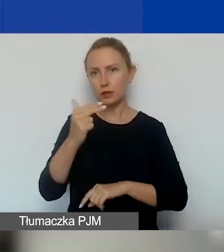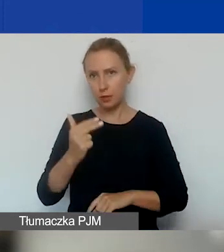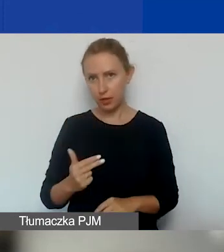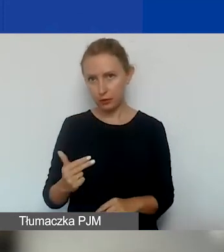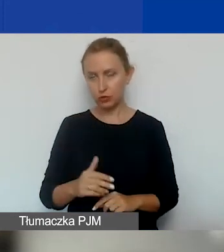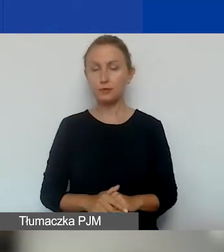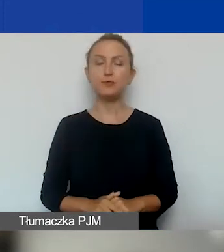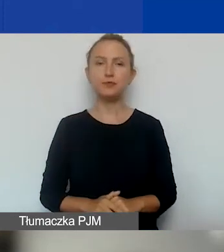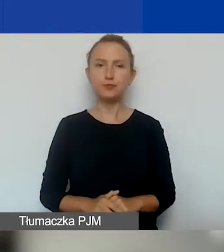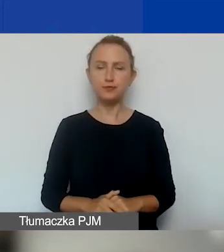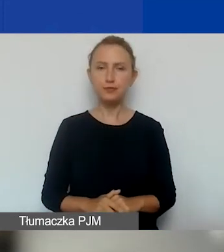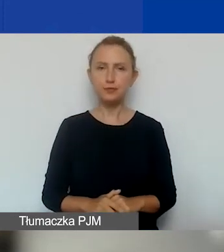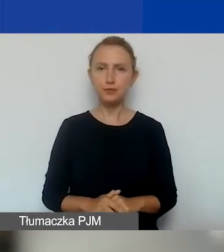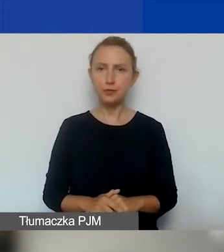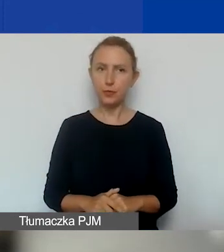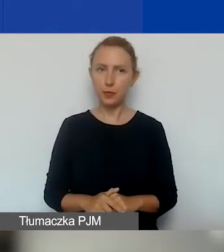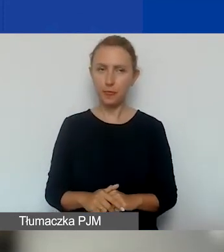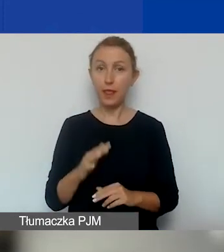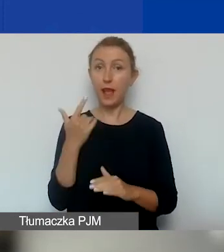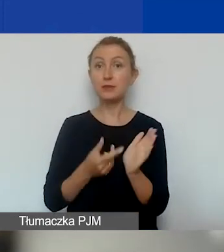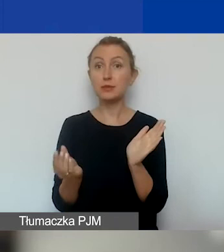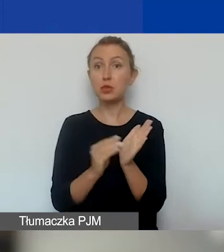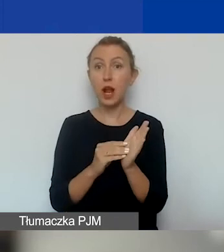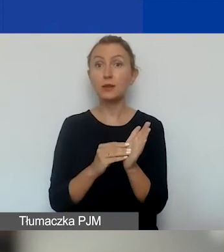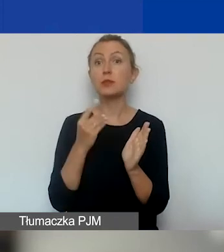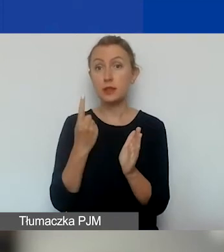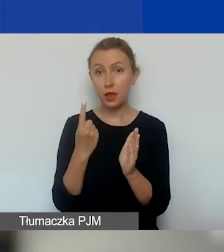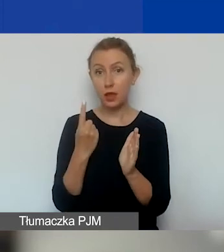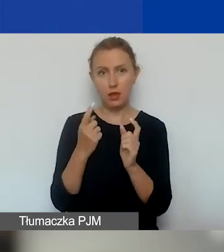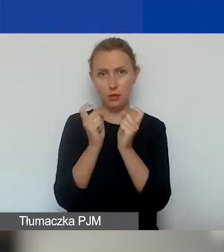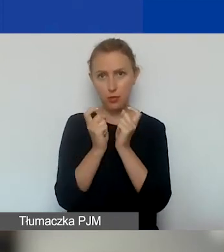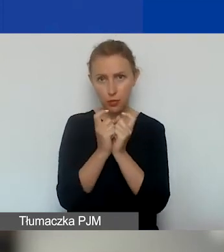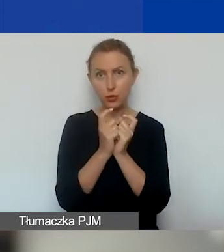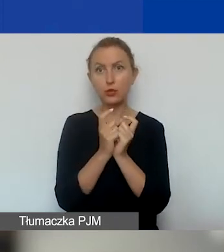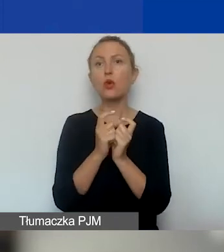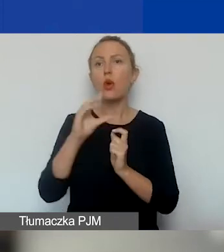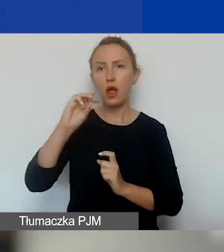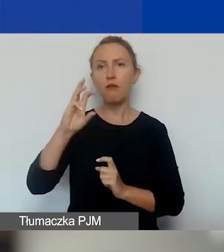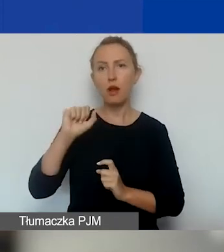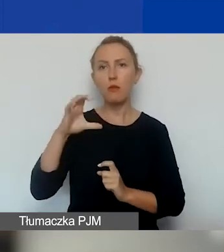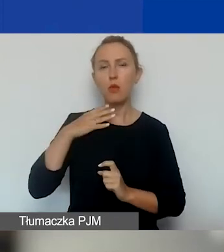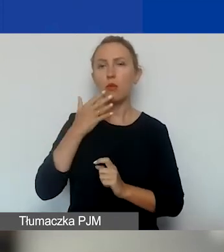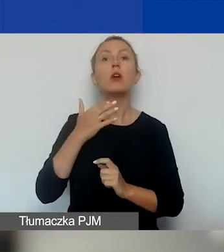Natomiast dopisaliśmy jeszcze jeden priorytet, o którym Ewa mówiła: projekty przeciwdziałające